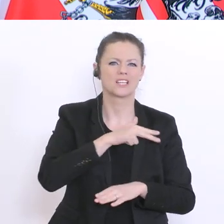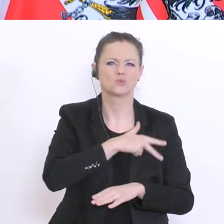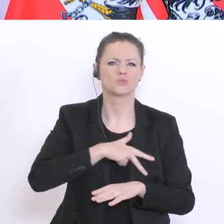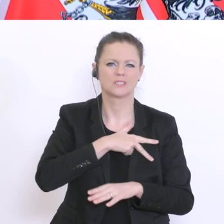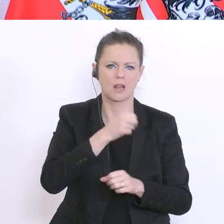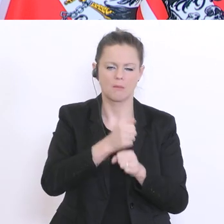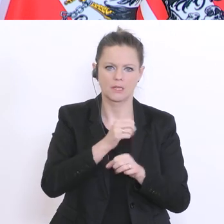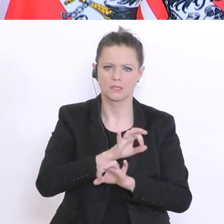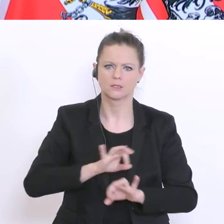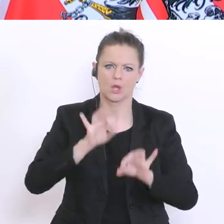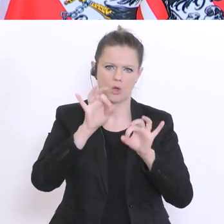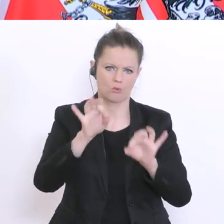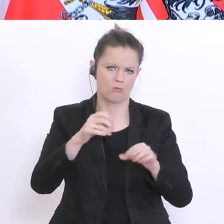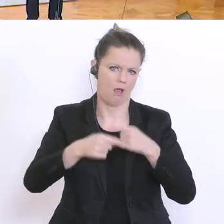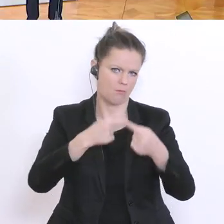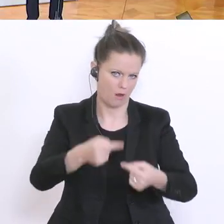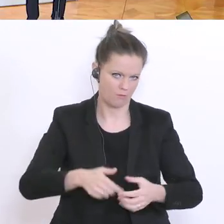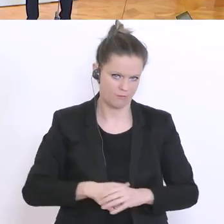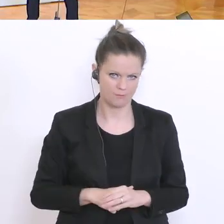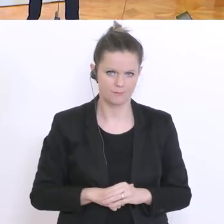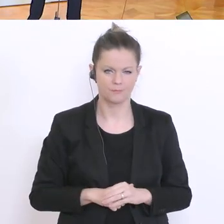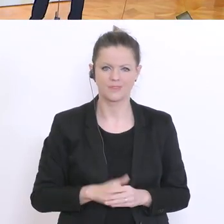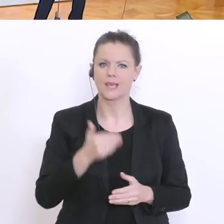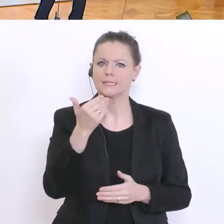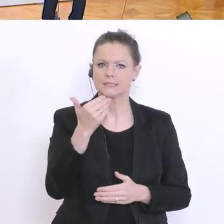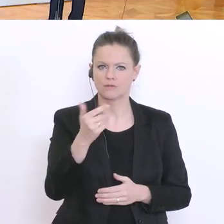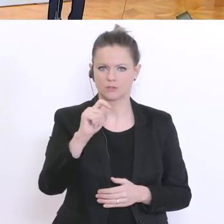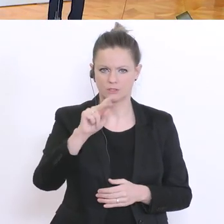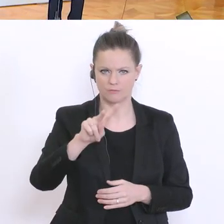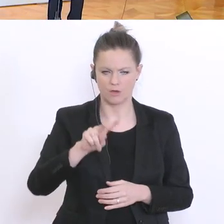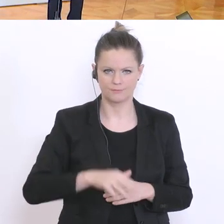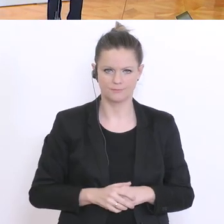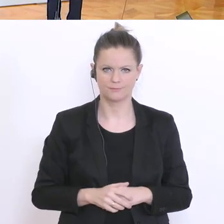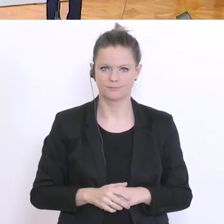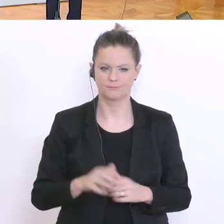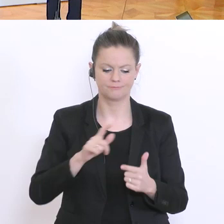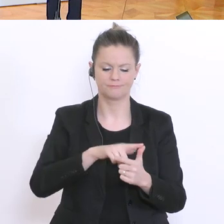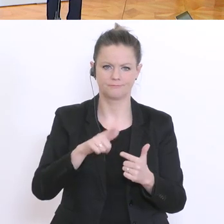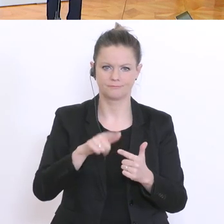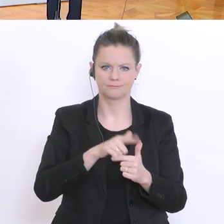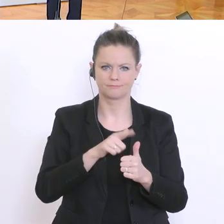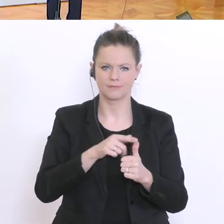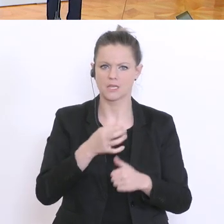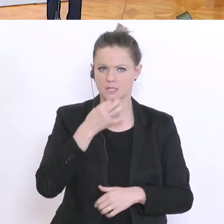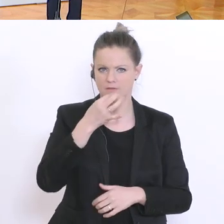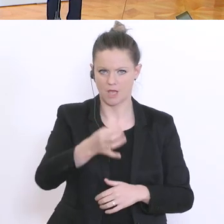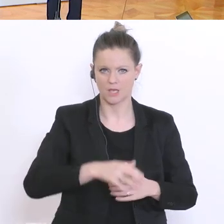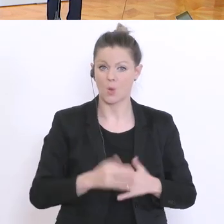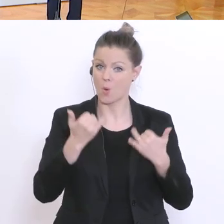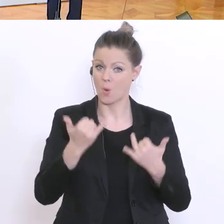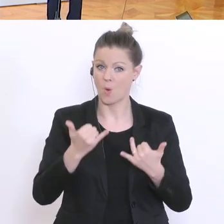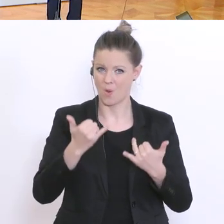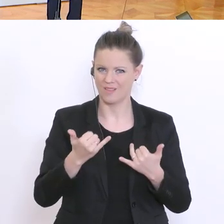Zwei Fragen, die erste: Es gibt heute einen Artikel in den Salzburger Nachrichten,